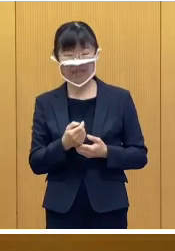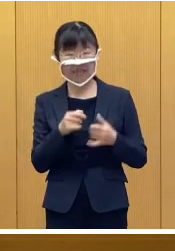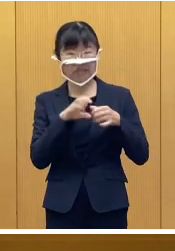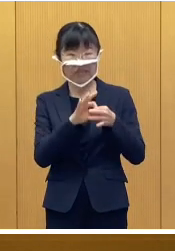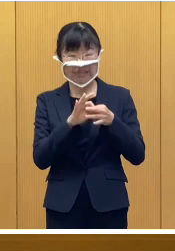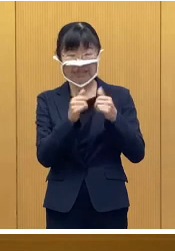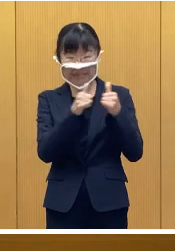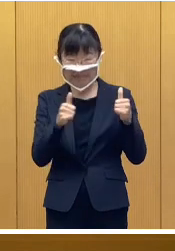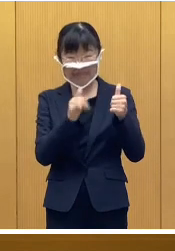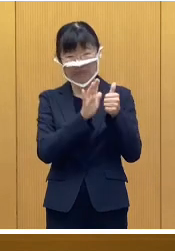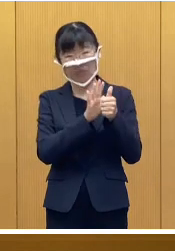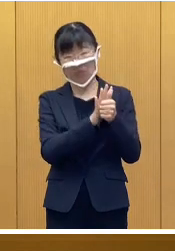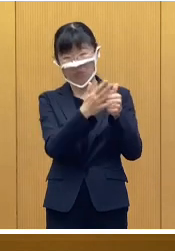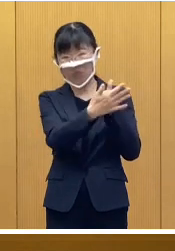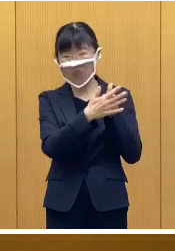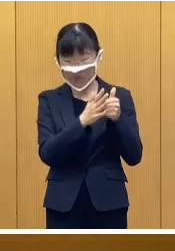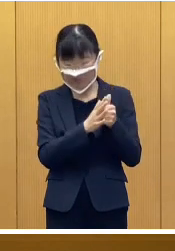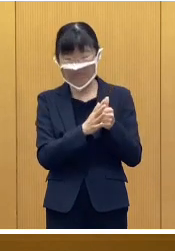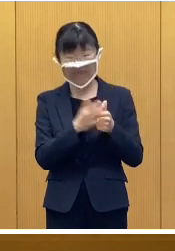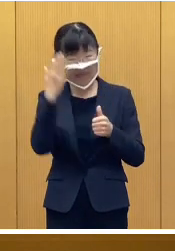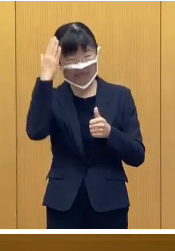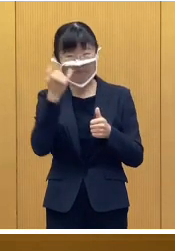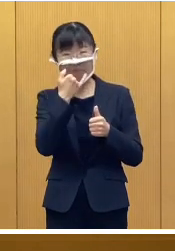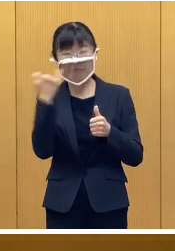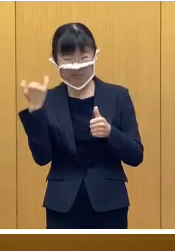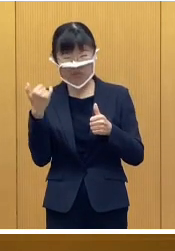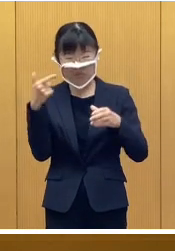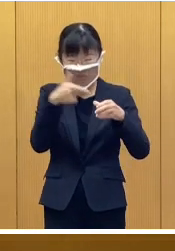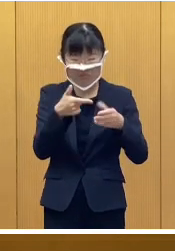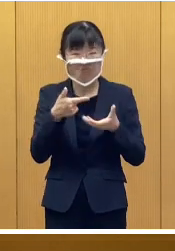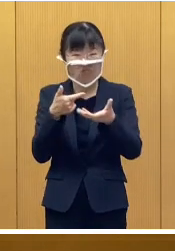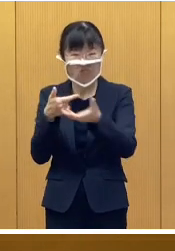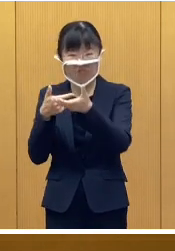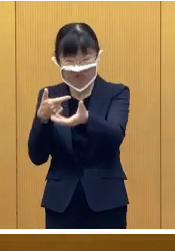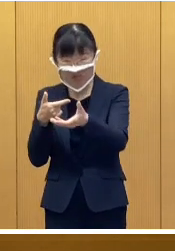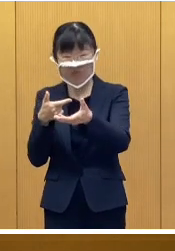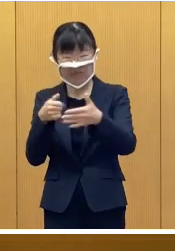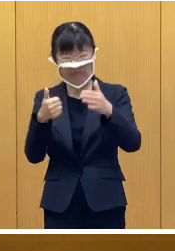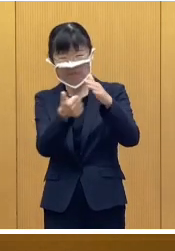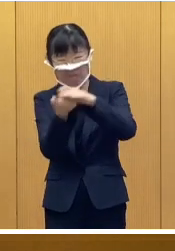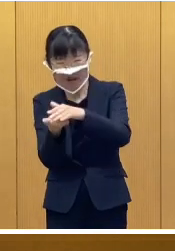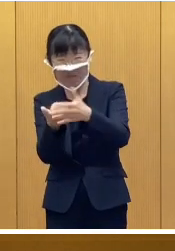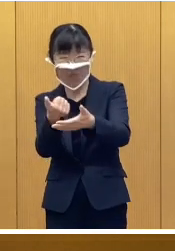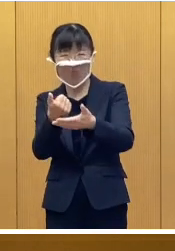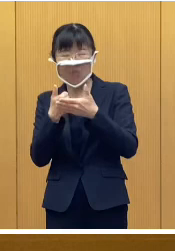関係機関の協力による給水、そして、 救助救出